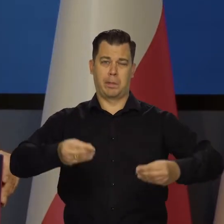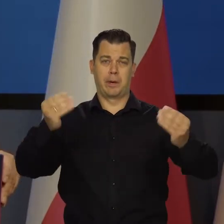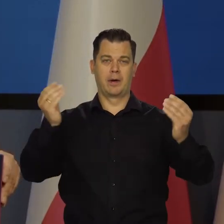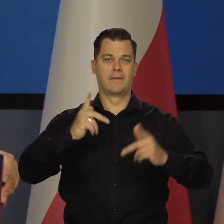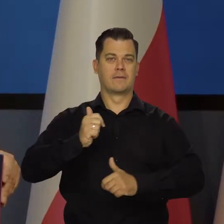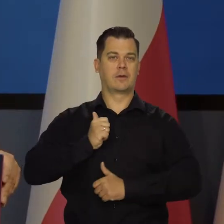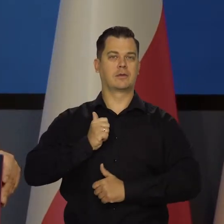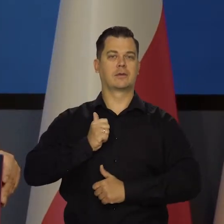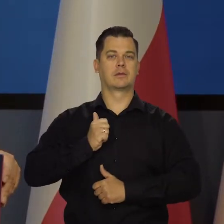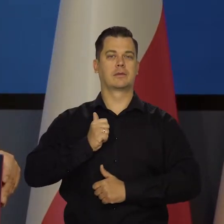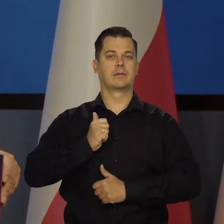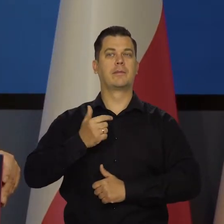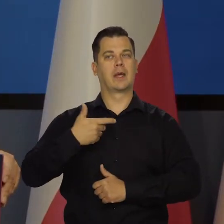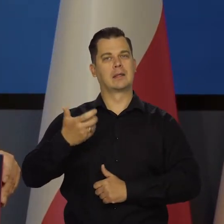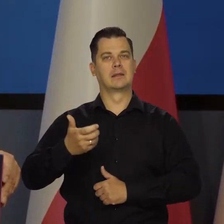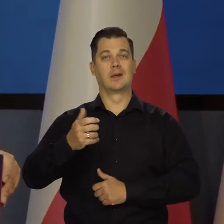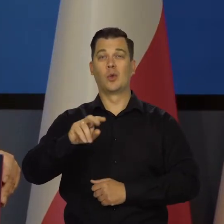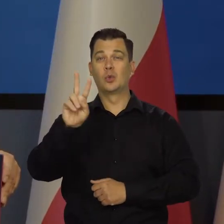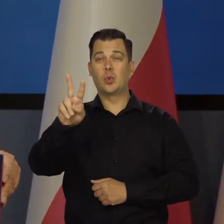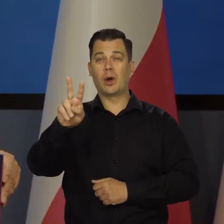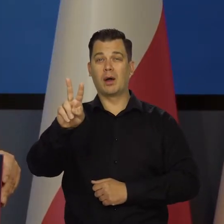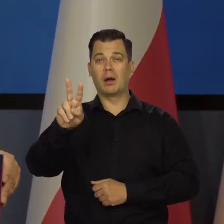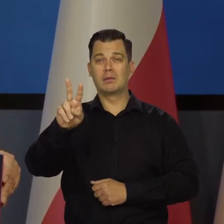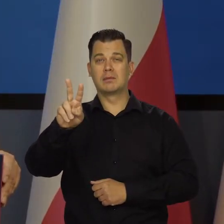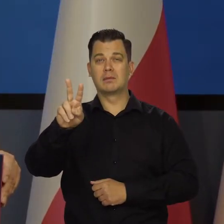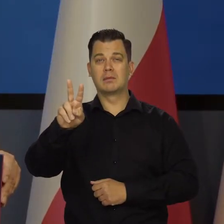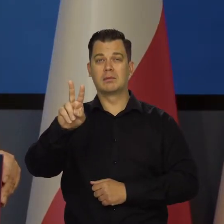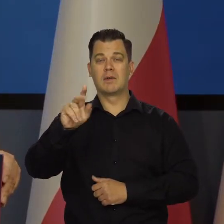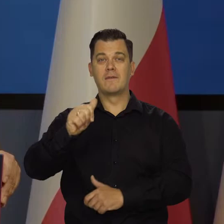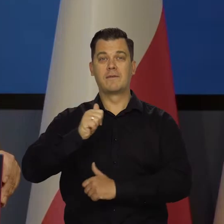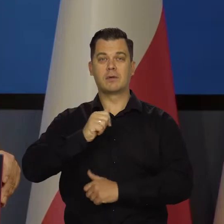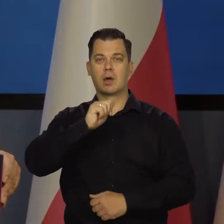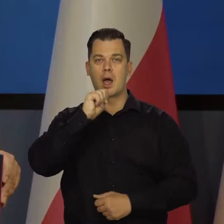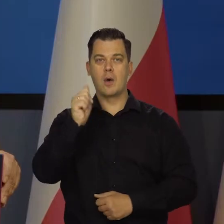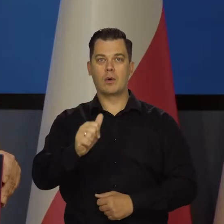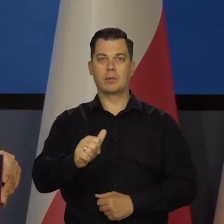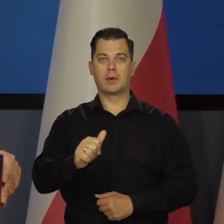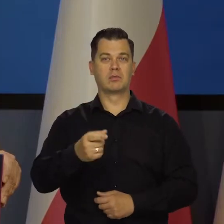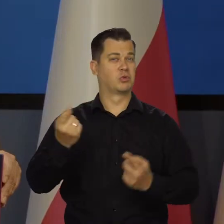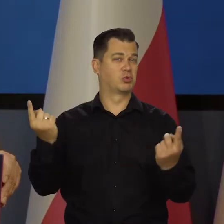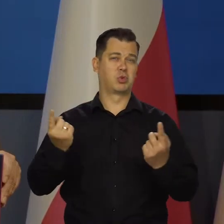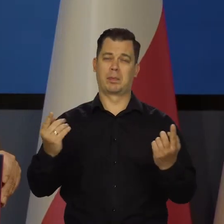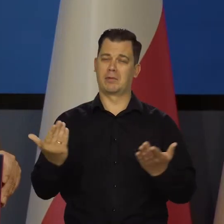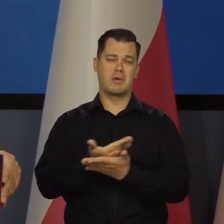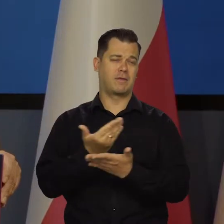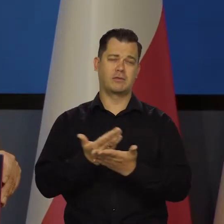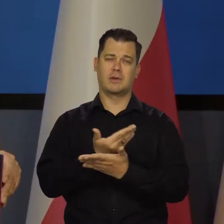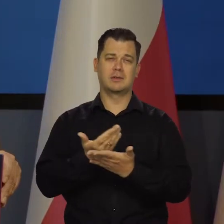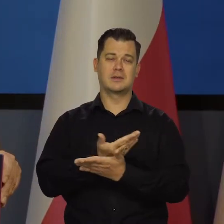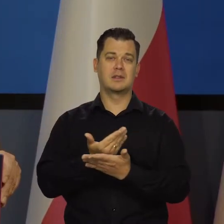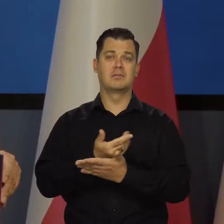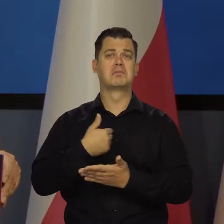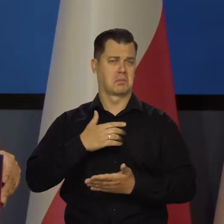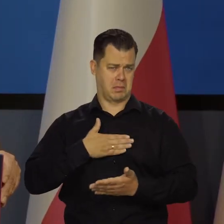Zmierzamy do tego, żeby mieć drugą co do sił armię w Europie i to super, nowocześnie wyposażoną. Stać nas na to,